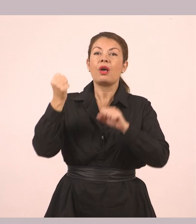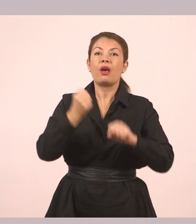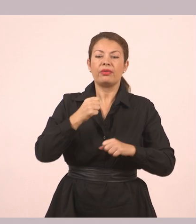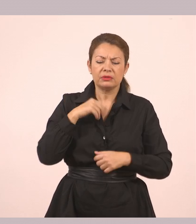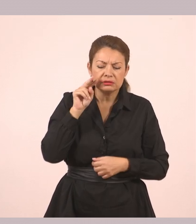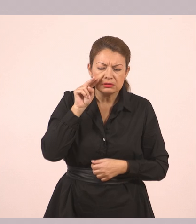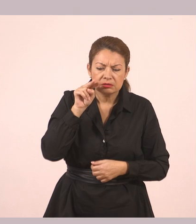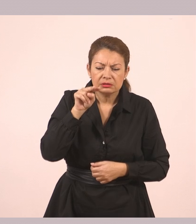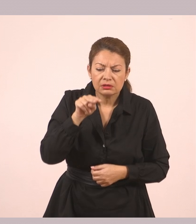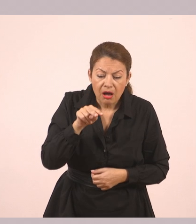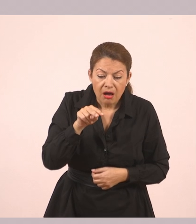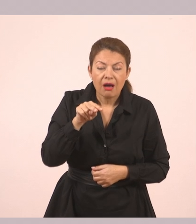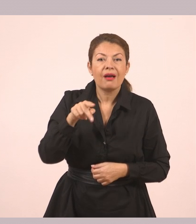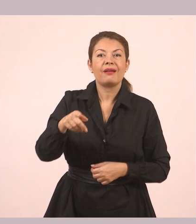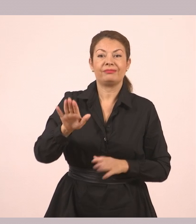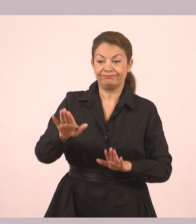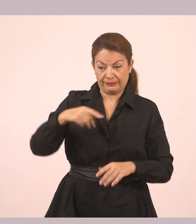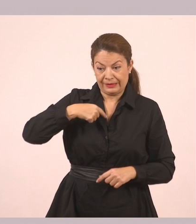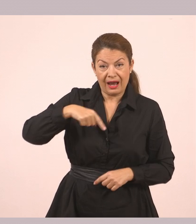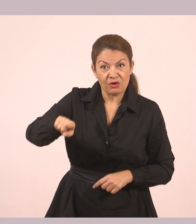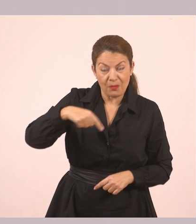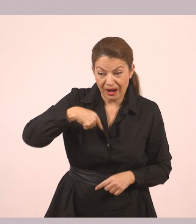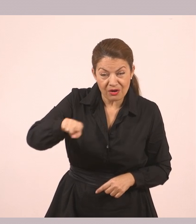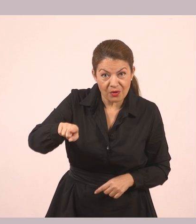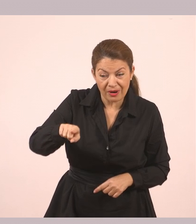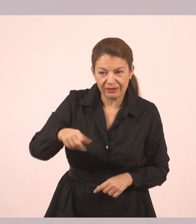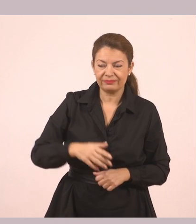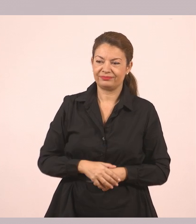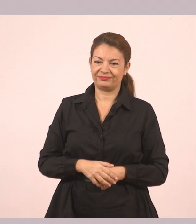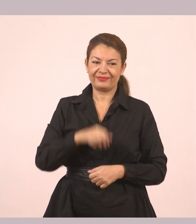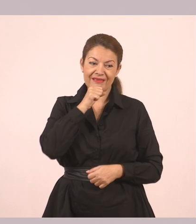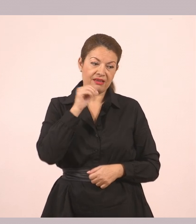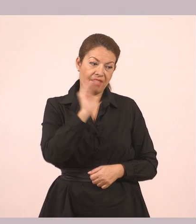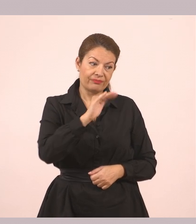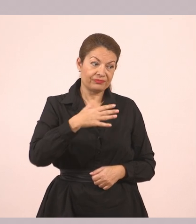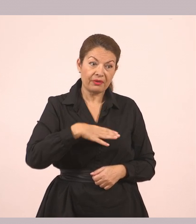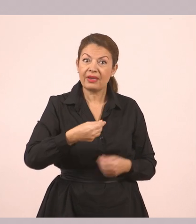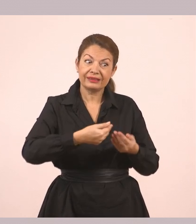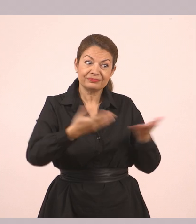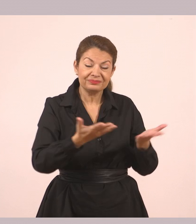Την είδε που περίμενε. «Έρχομαι». «Τι να σε φιλέψουμε;» τη ρώτησε η γιαγιά.